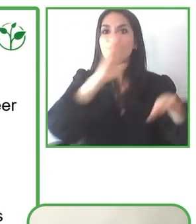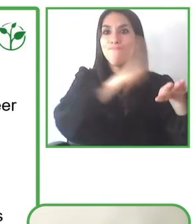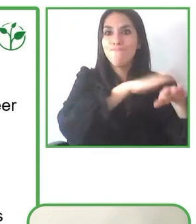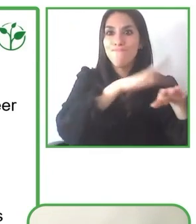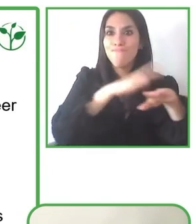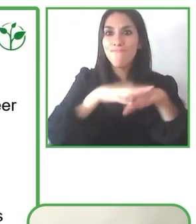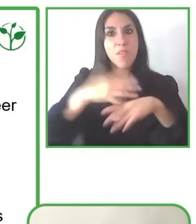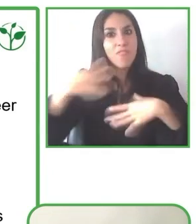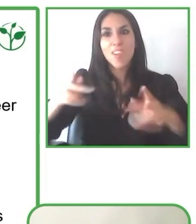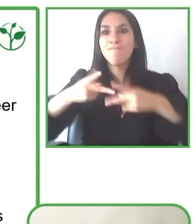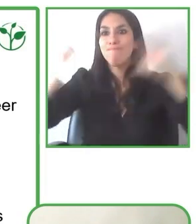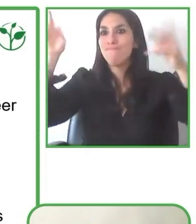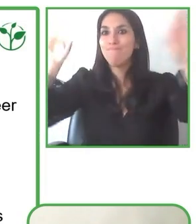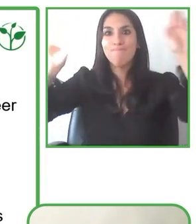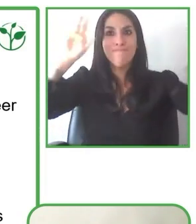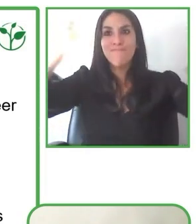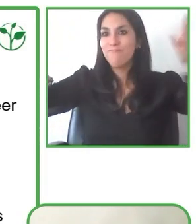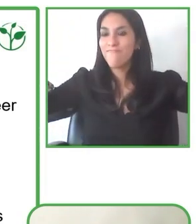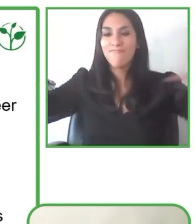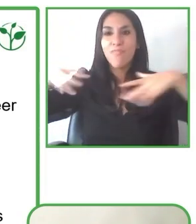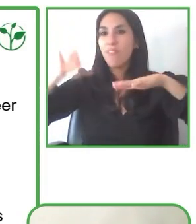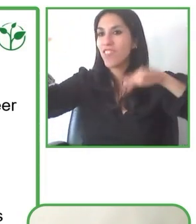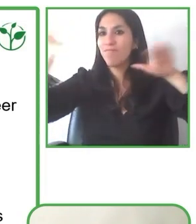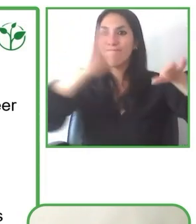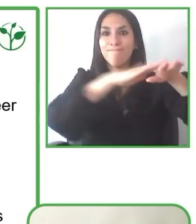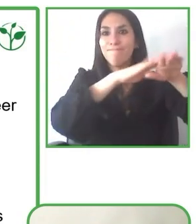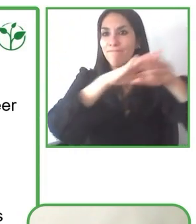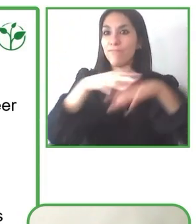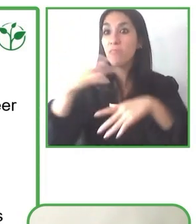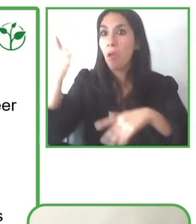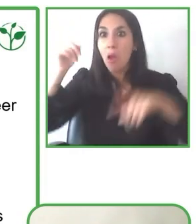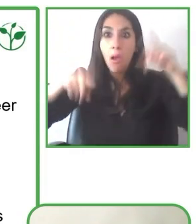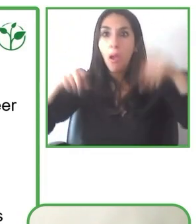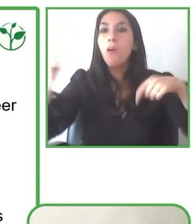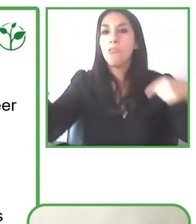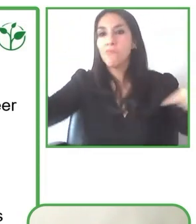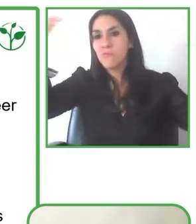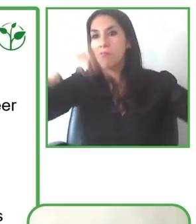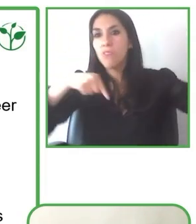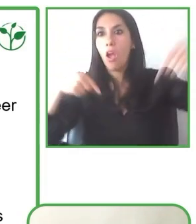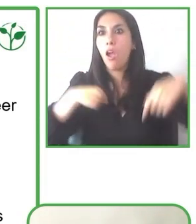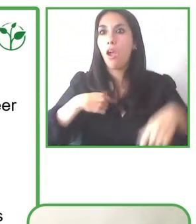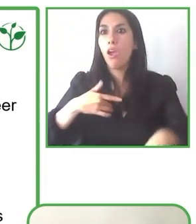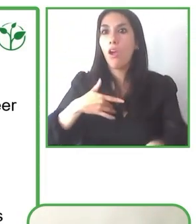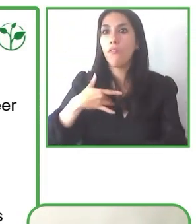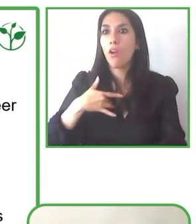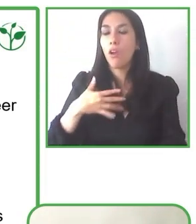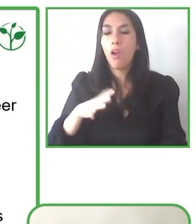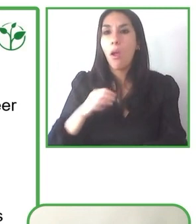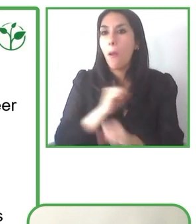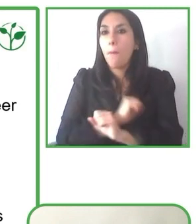Sin duda hay mucho por hacer todavía, pero juntos estamos seguro que lo vamos a lograr con mucha mayor facilidad.